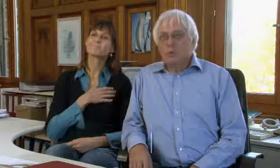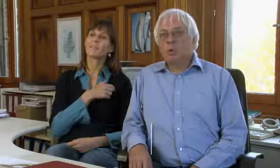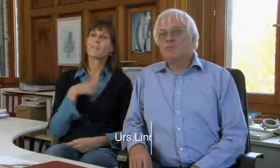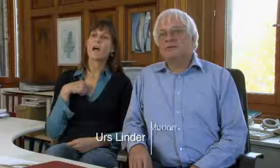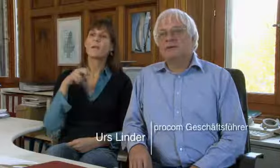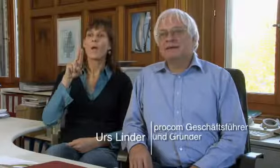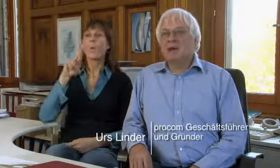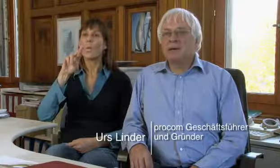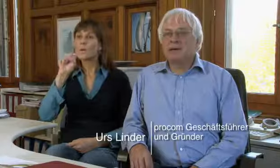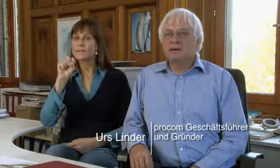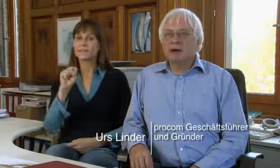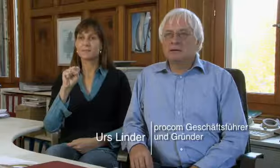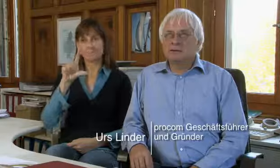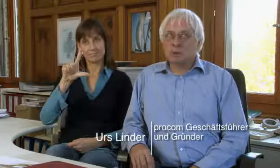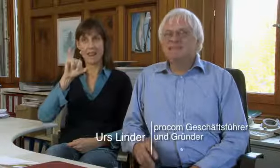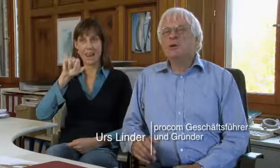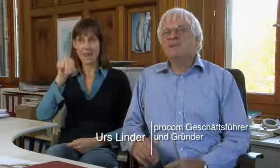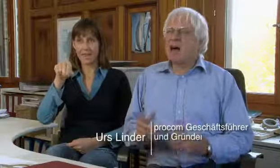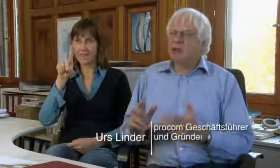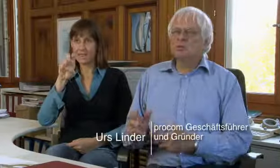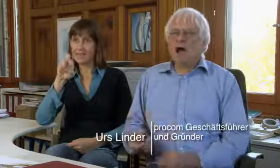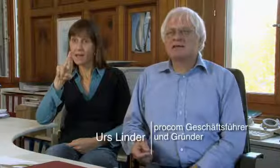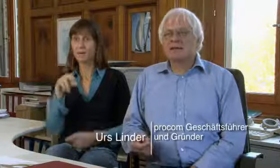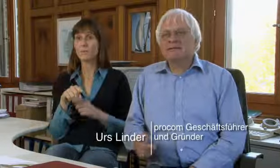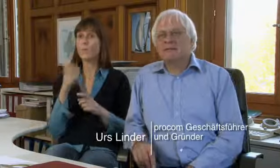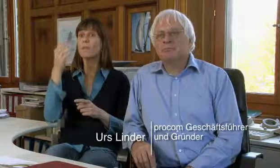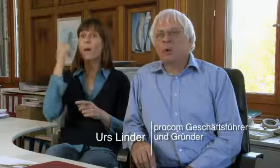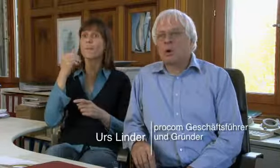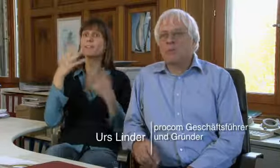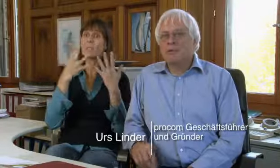Ich heisse Urs Linder, ich habe 1988